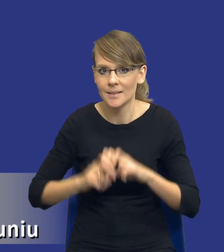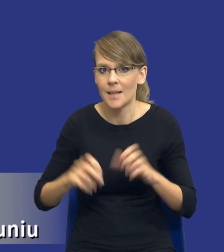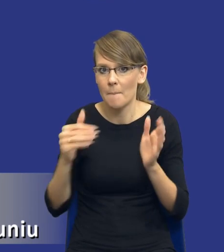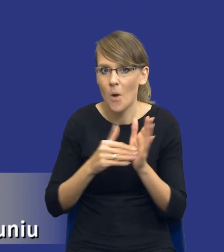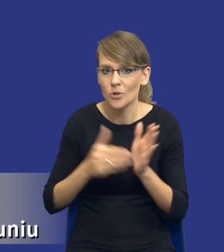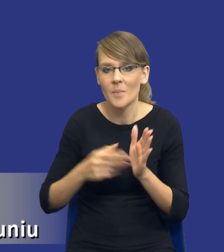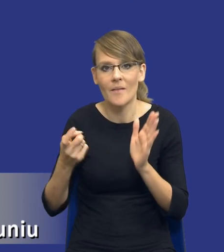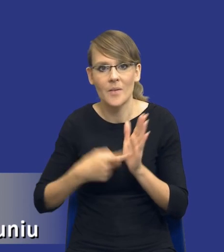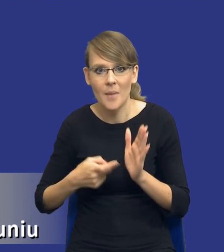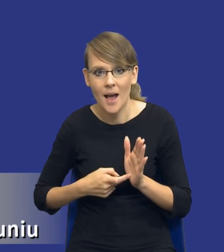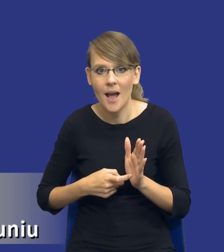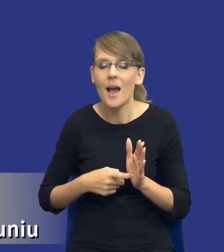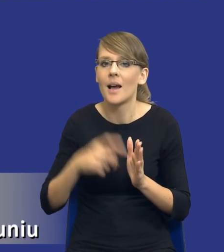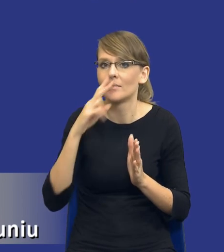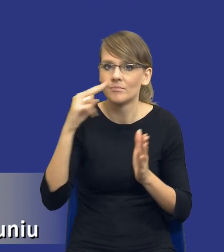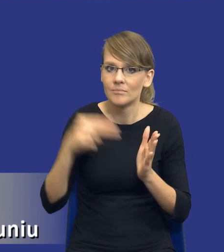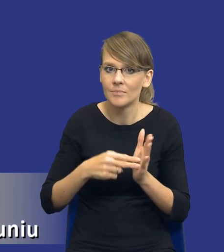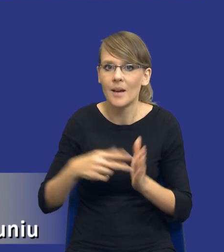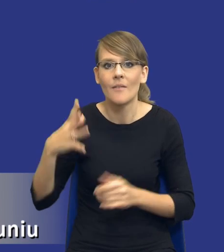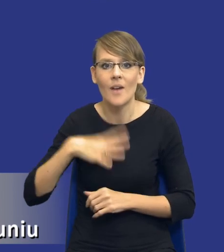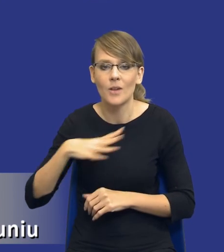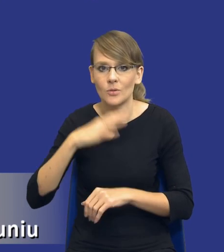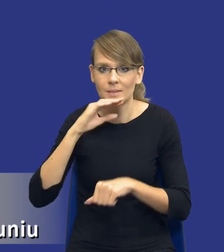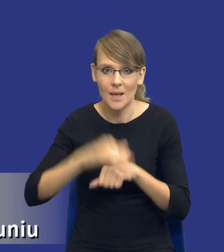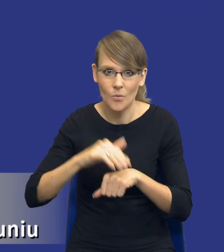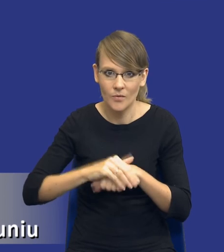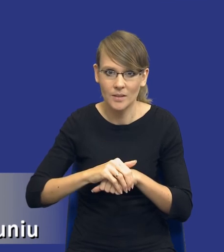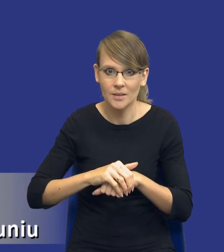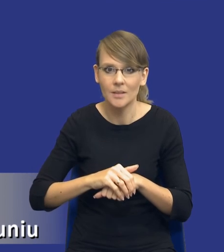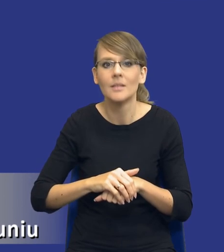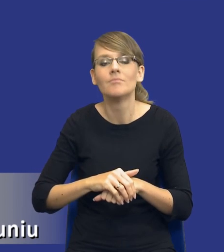wymagań, uwzględniając rodzaj i wartość zamówienia. To, co trzeba w tym momencie